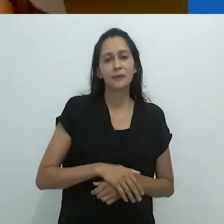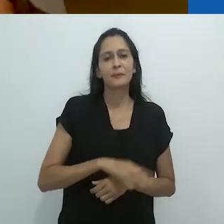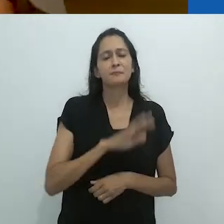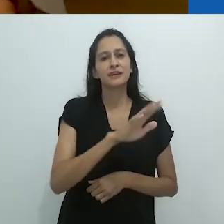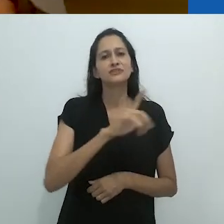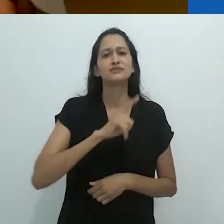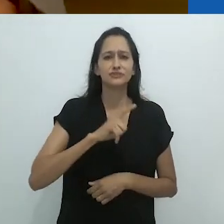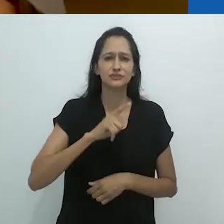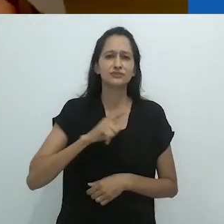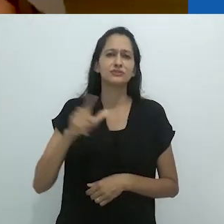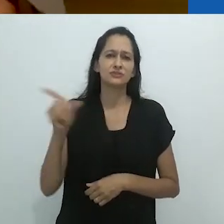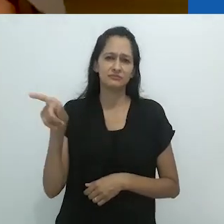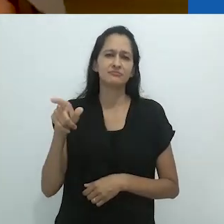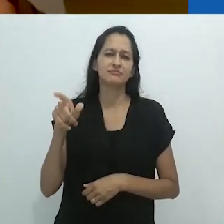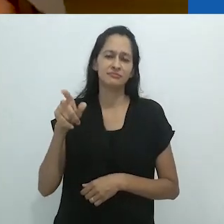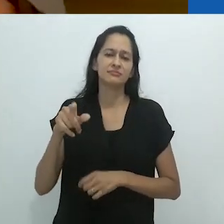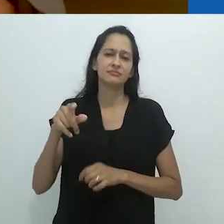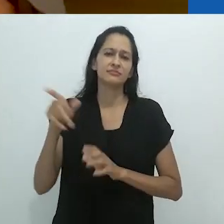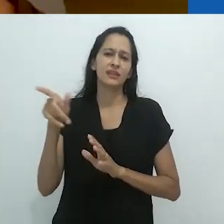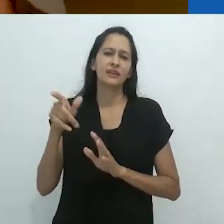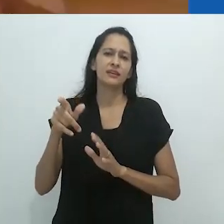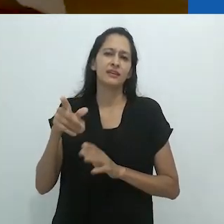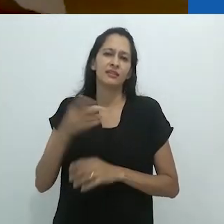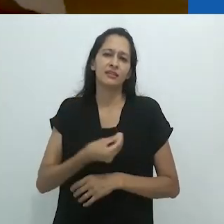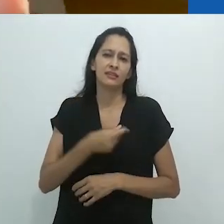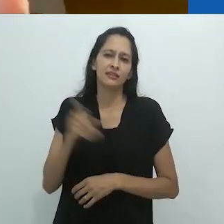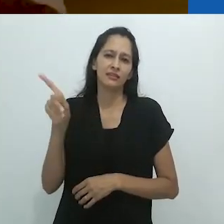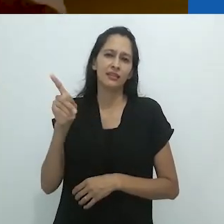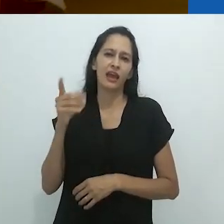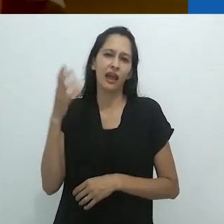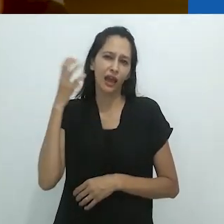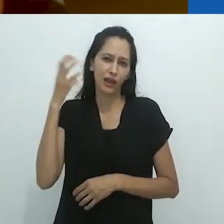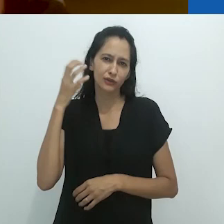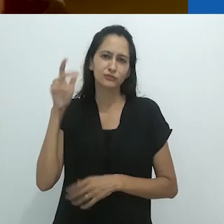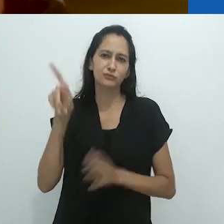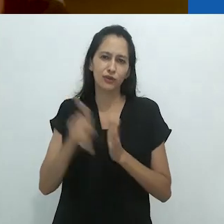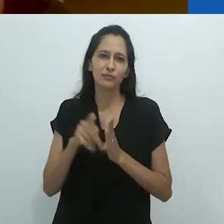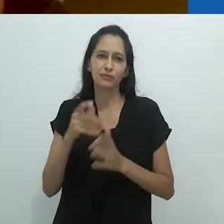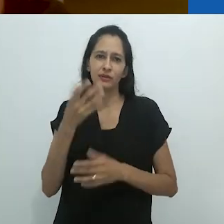Mas ele também tinha esse programa de rádio para crianças.